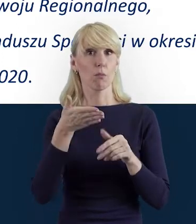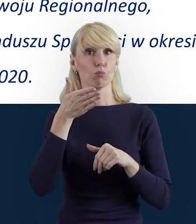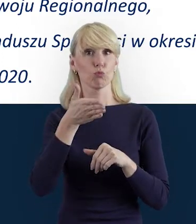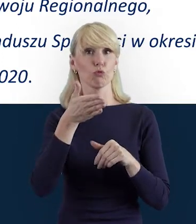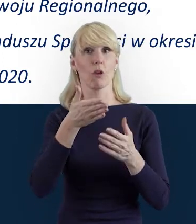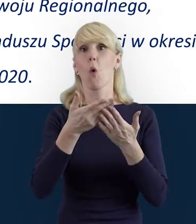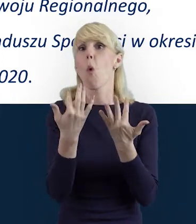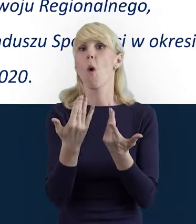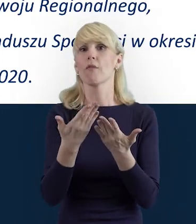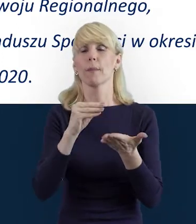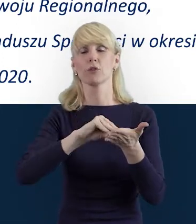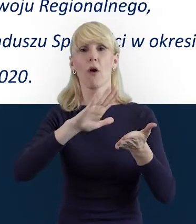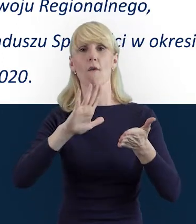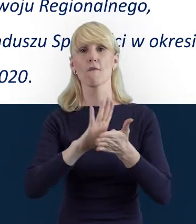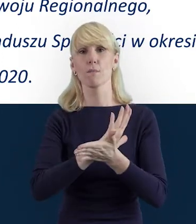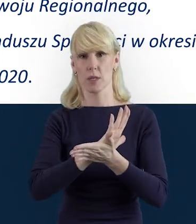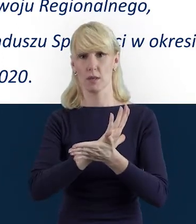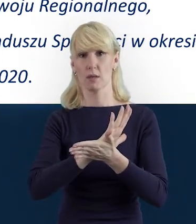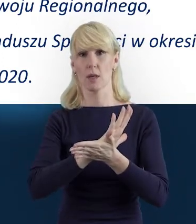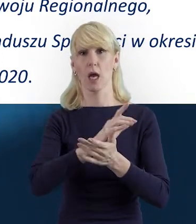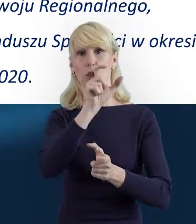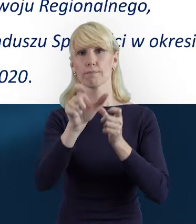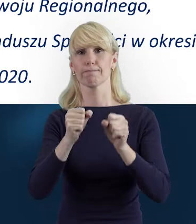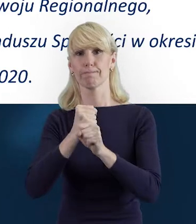po systemie SL2014